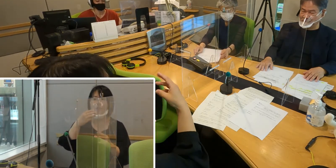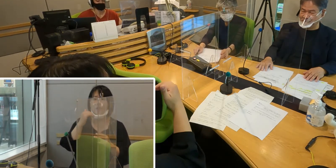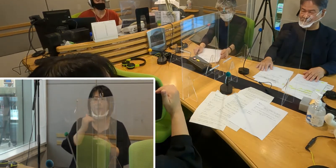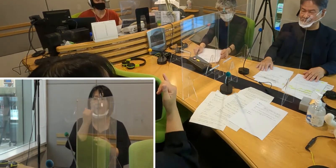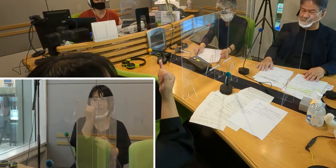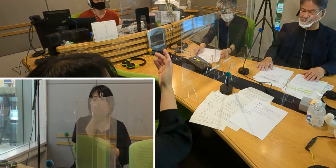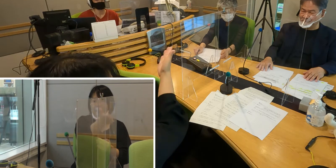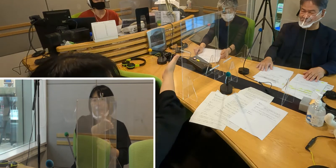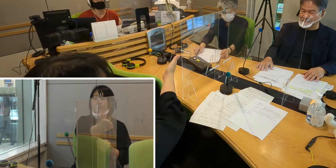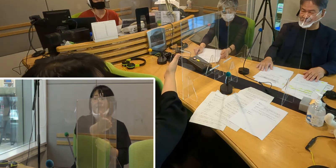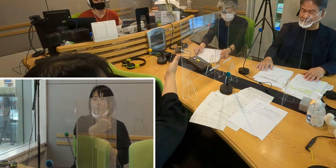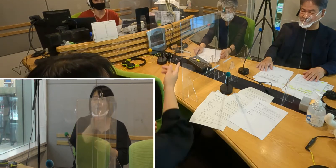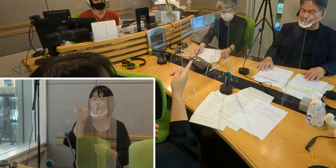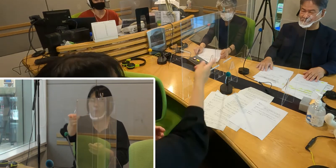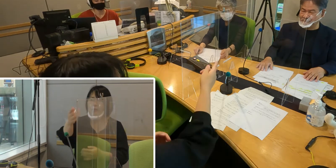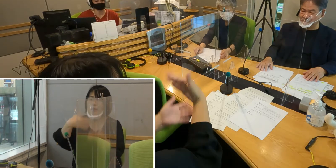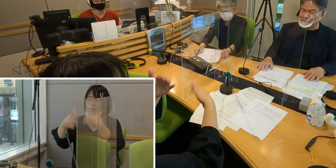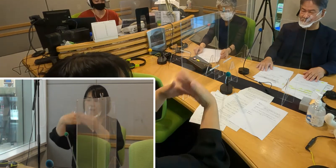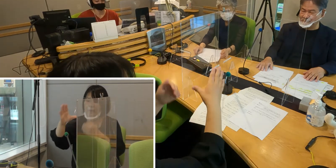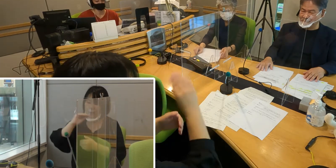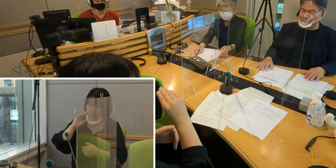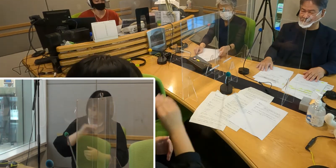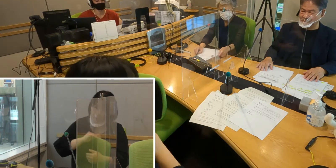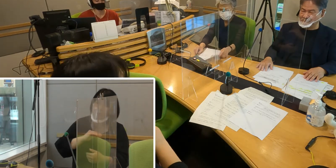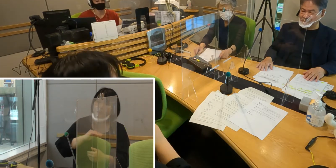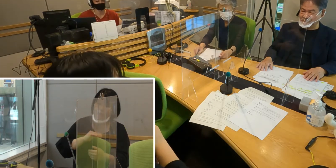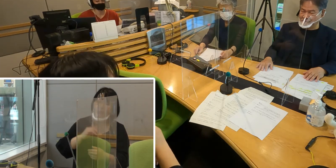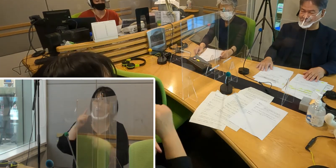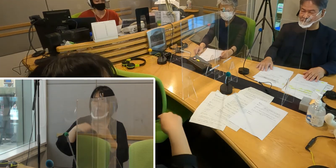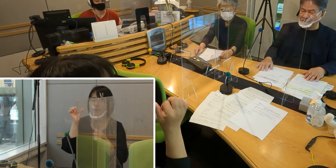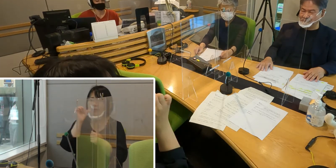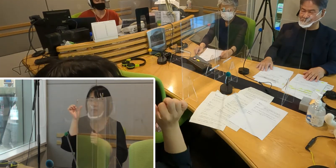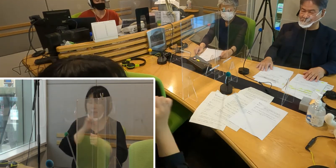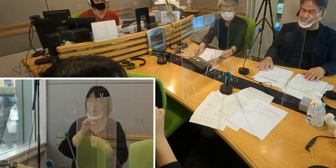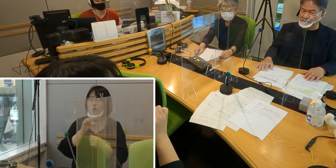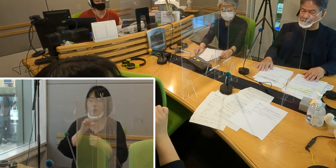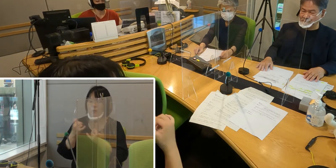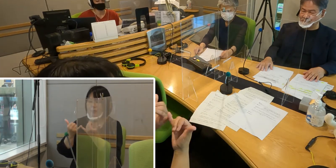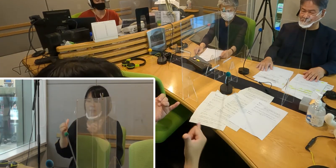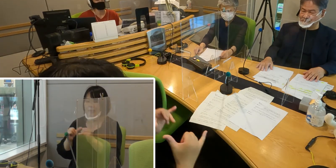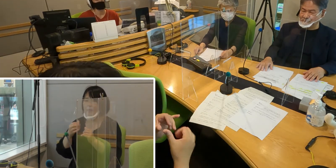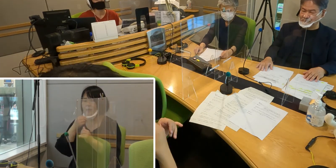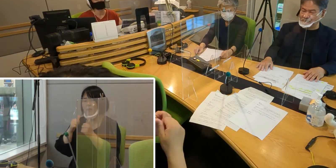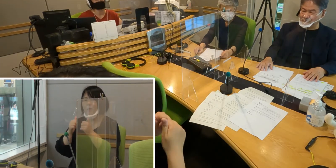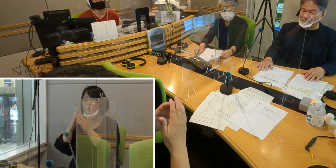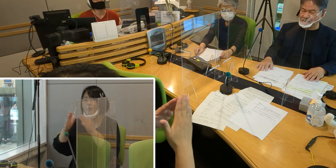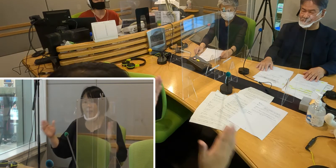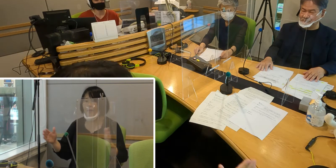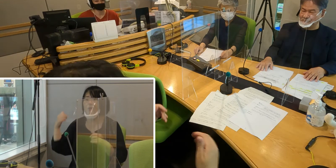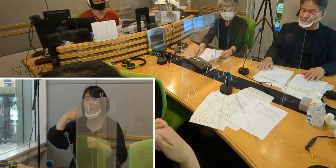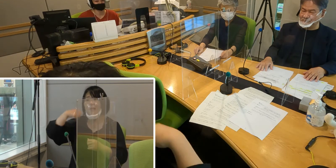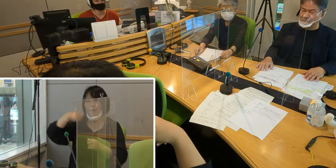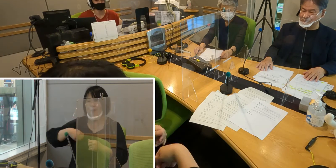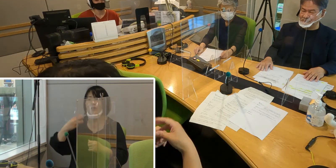森田さんのお言葉を読んでいただきました 手話通訳者 社会福祉協議会の南有希子さんでした